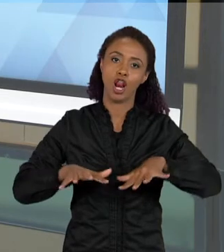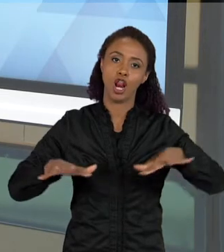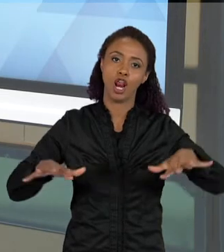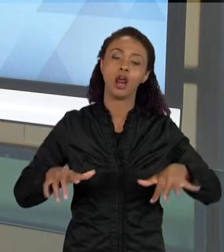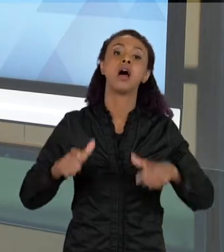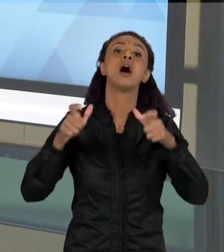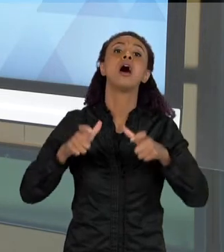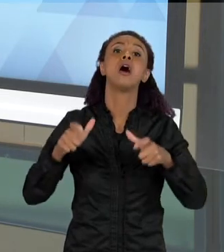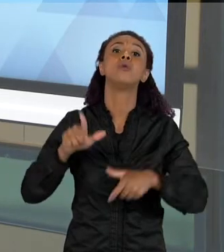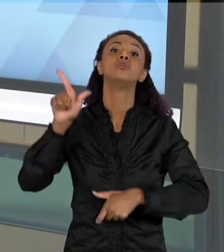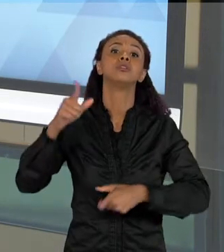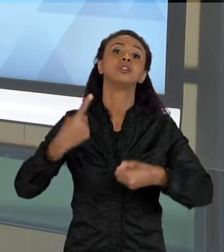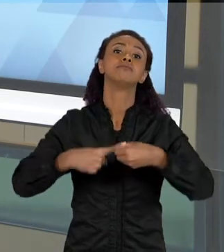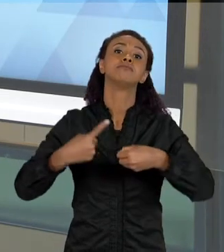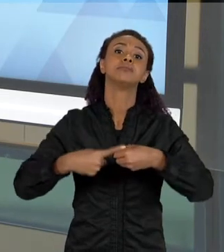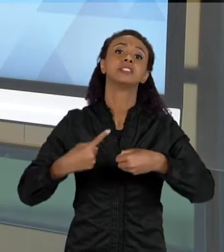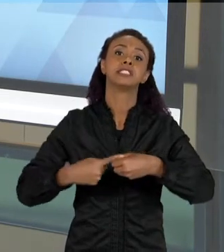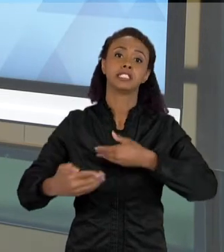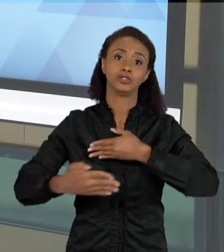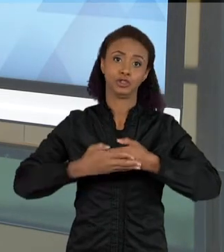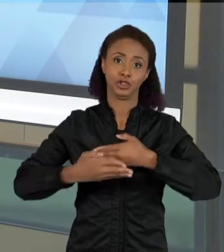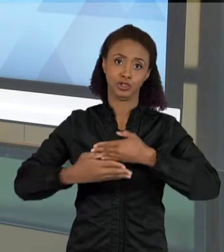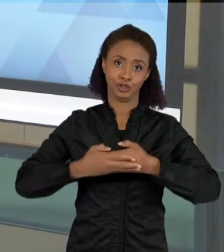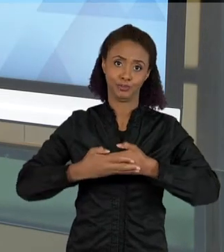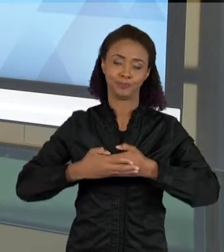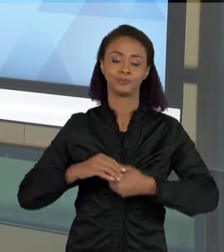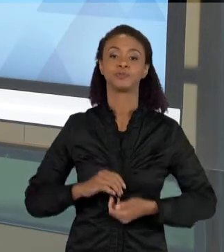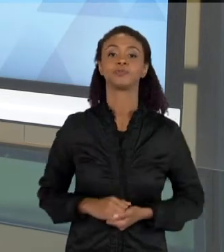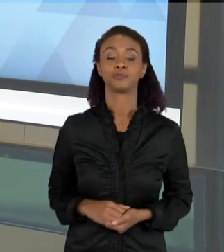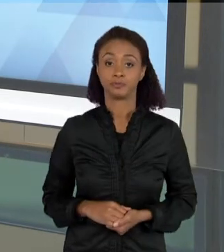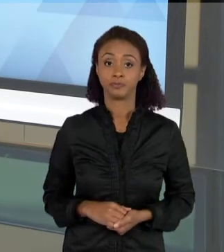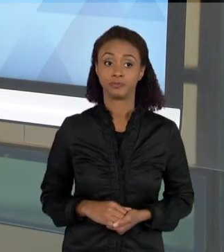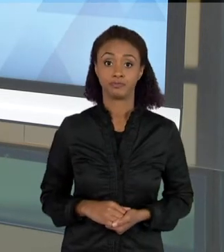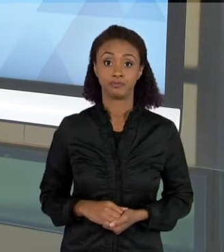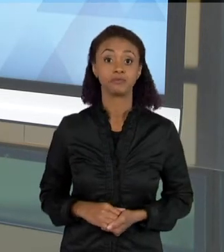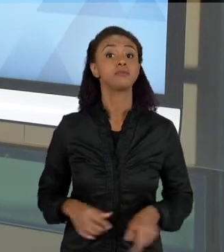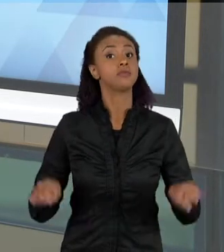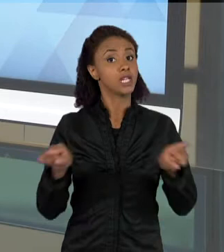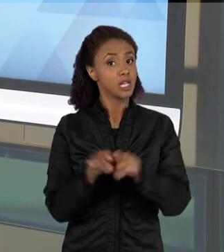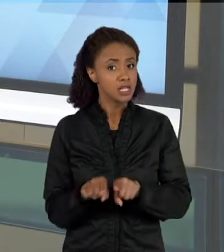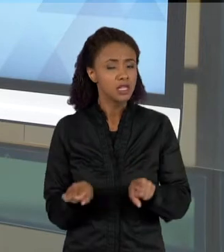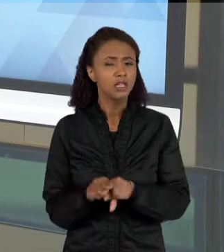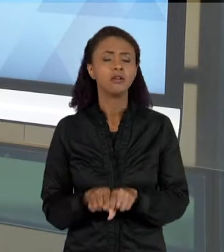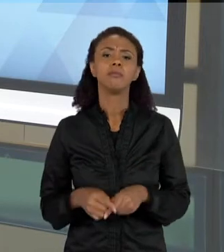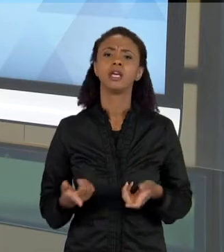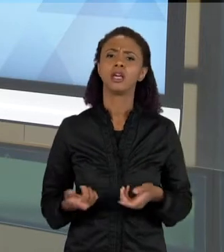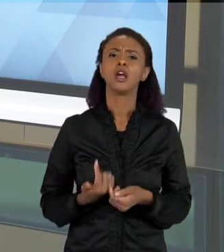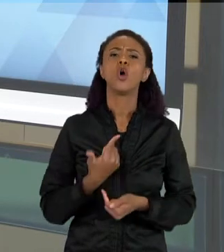EU TAMBÉM POSSO TRAZER ALGUNS TIPOS DE TEXTO QUE SÃO MUITO COMUNS NAS ÁREAS DAS